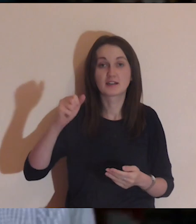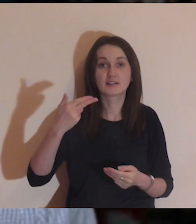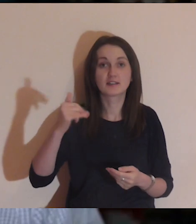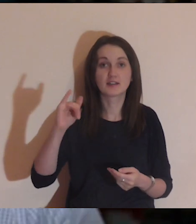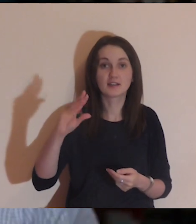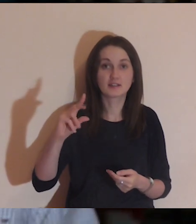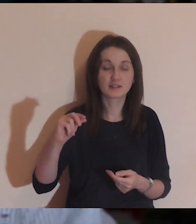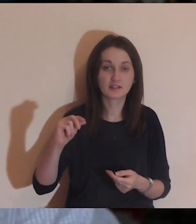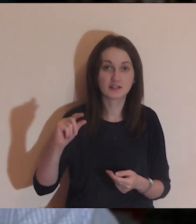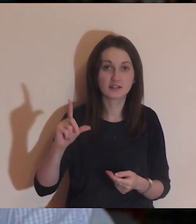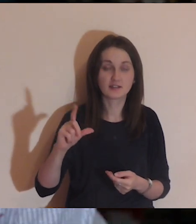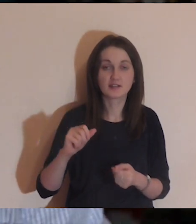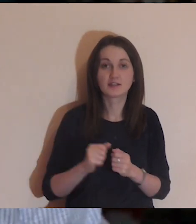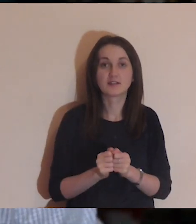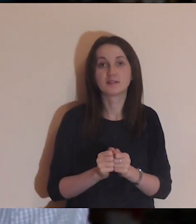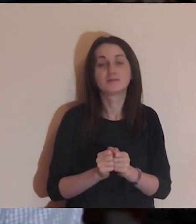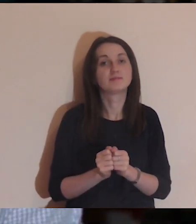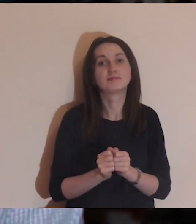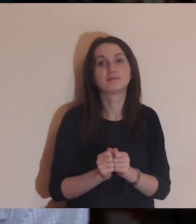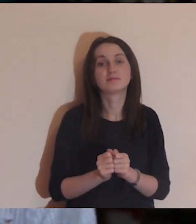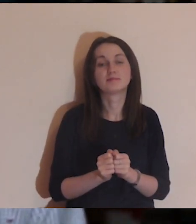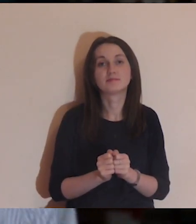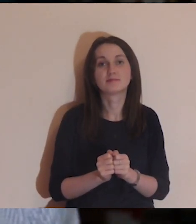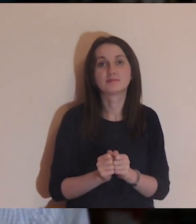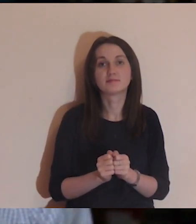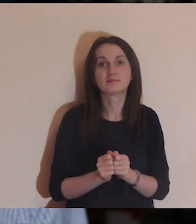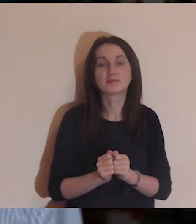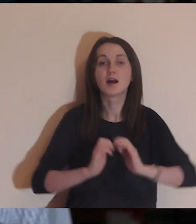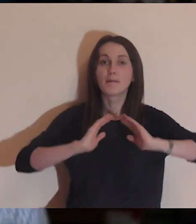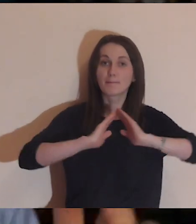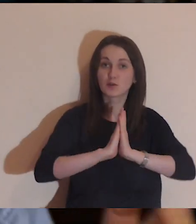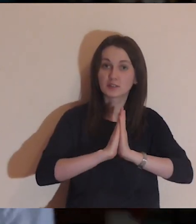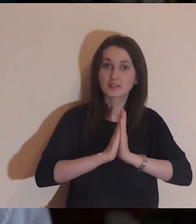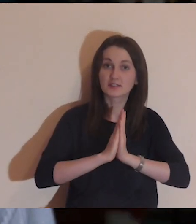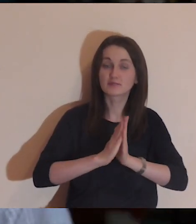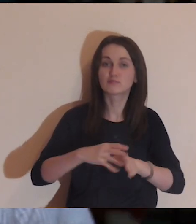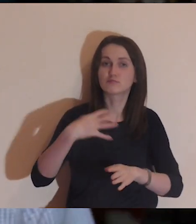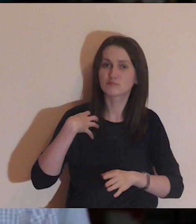Daniel Wojda z tej strony, medytacja Pisma Świętego.